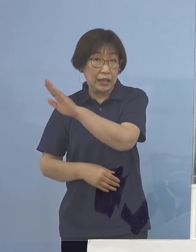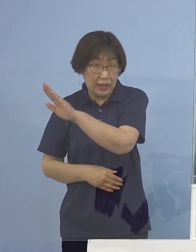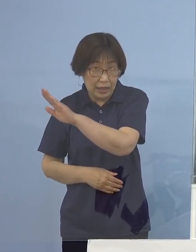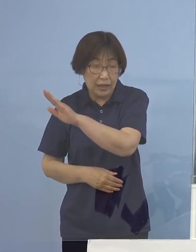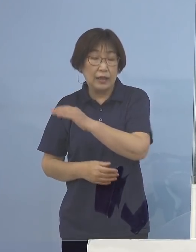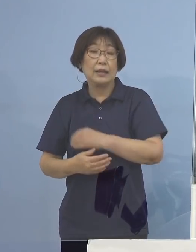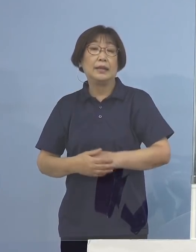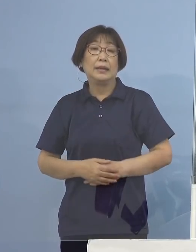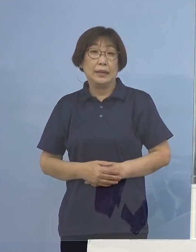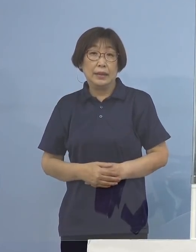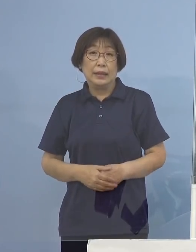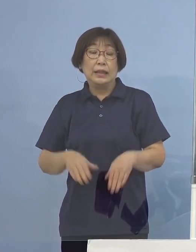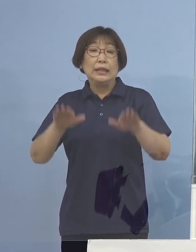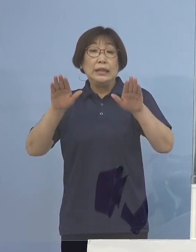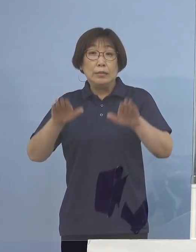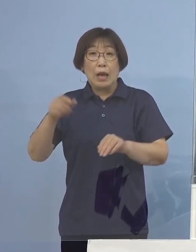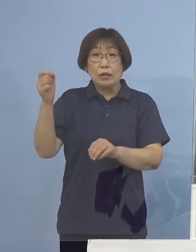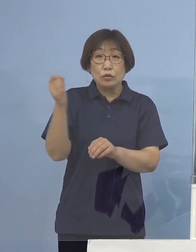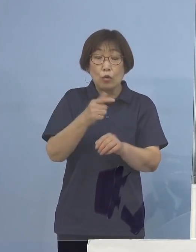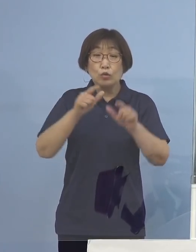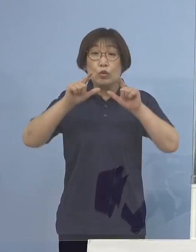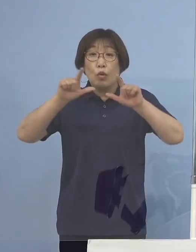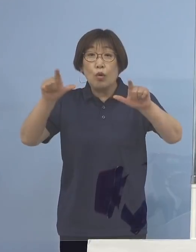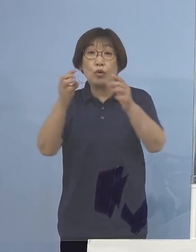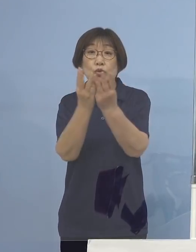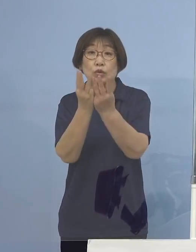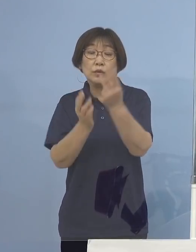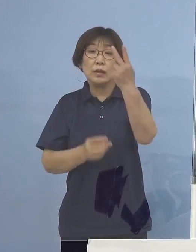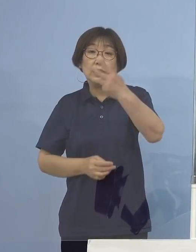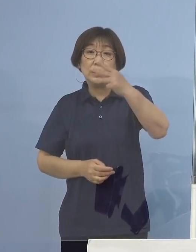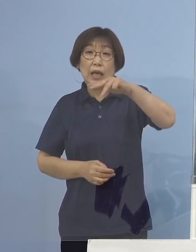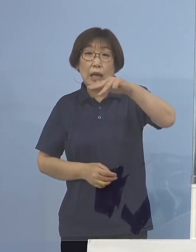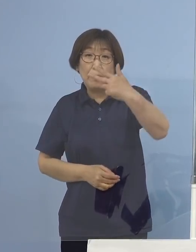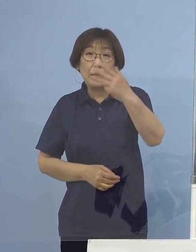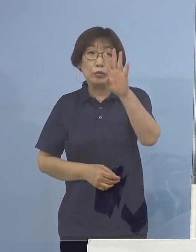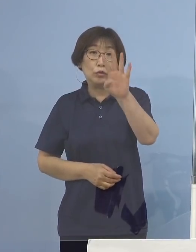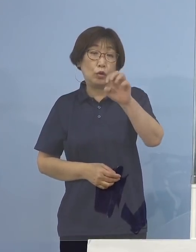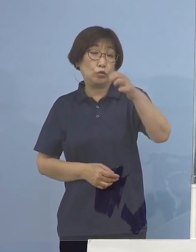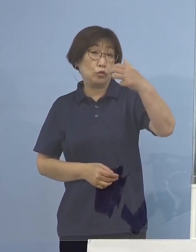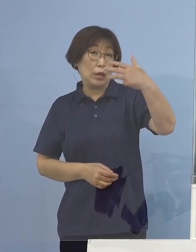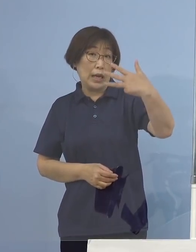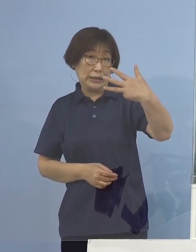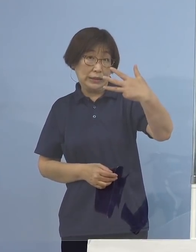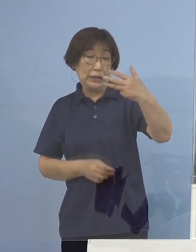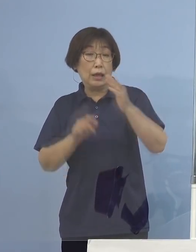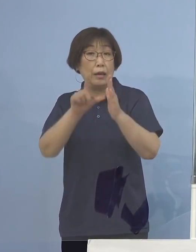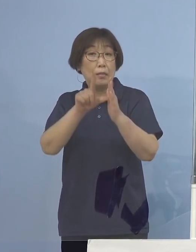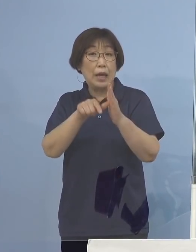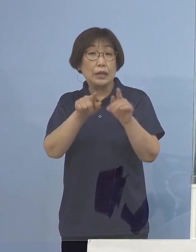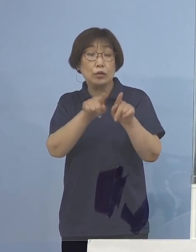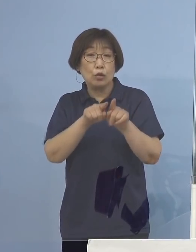今、速報値としても 2,848（名） 場合によっては3,000（名）いくんじゃないか